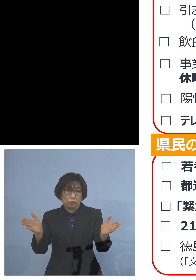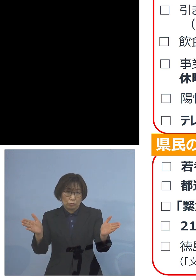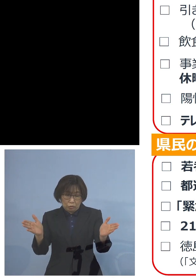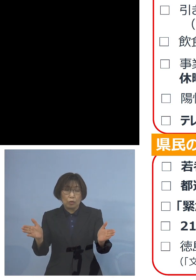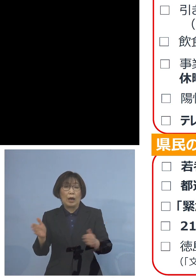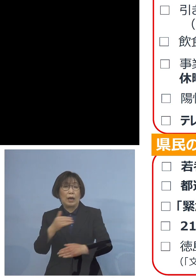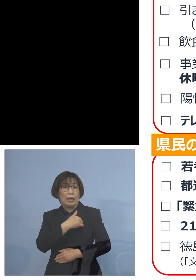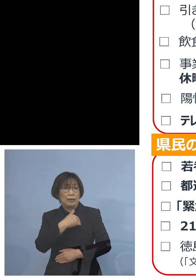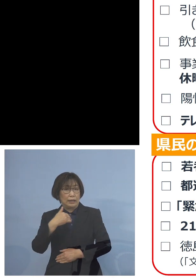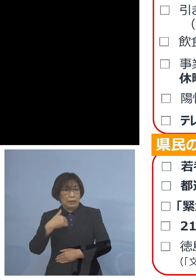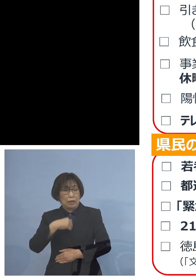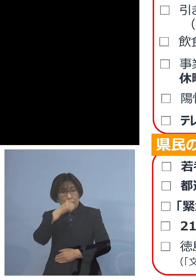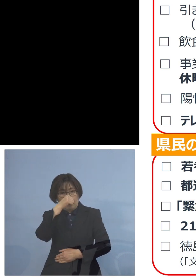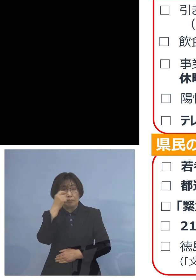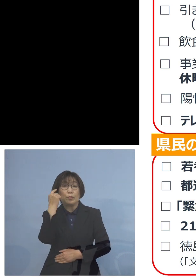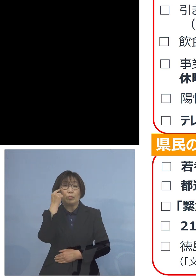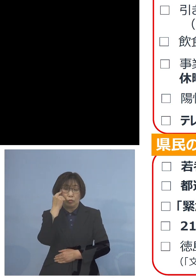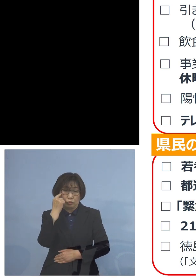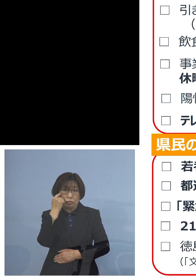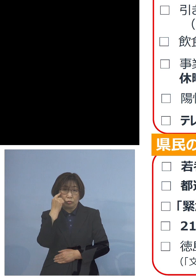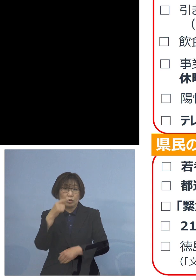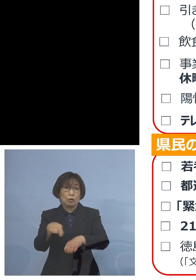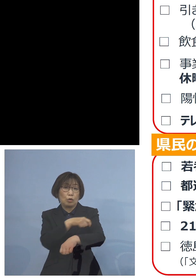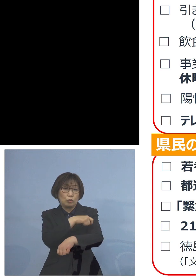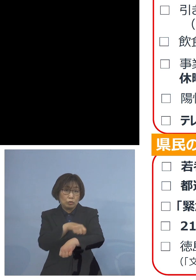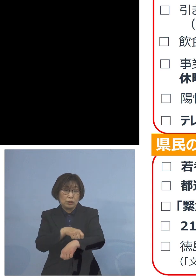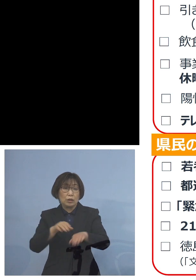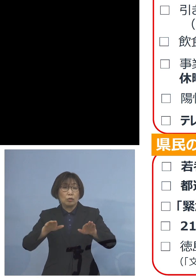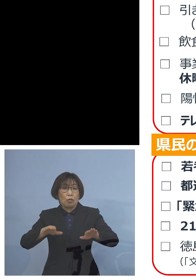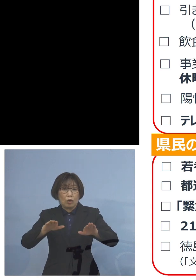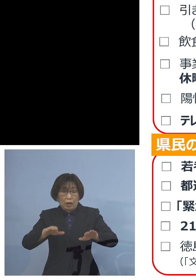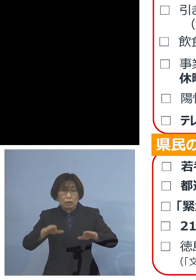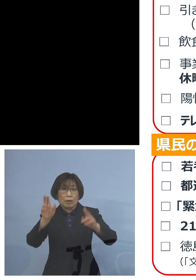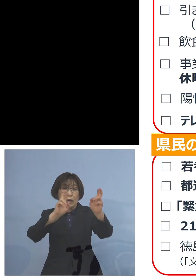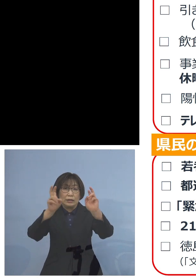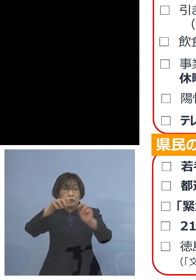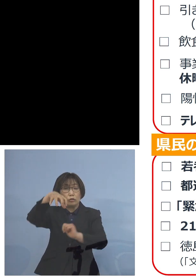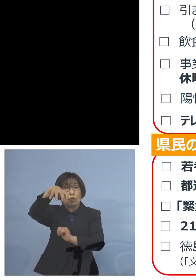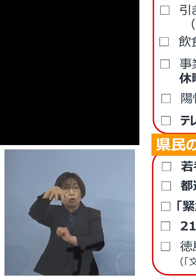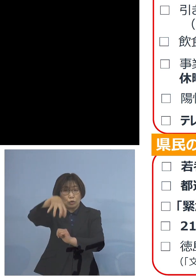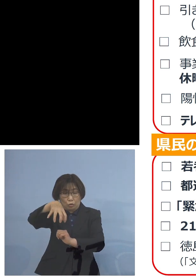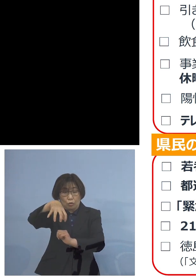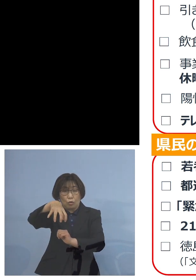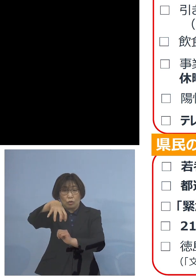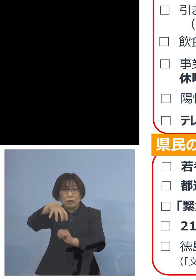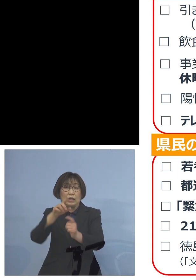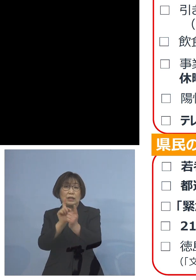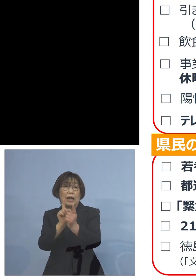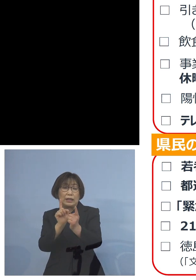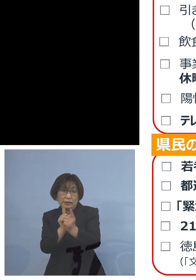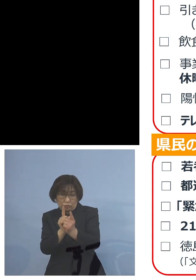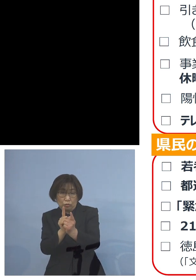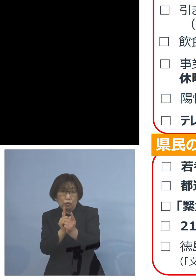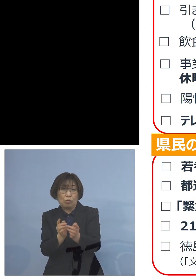特に今回は事業所に対して対応を 広げていくことを考えておりますので